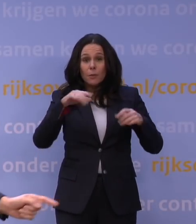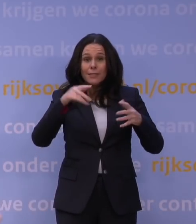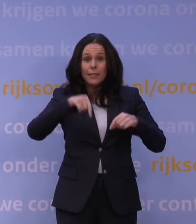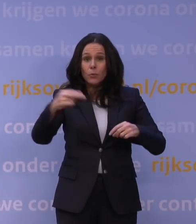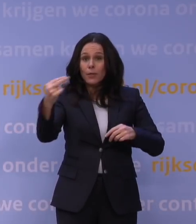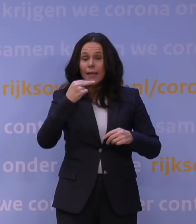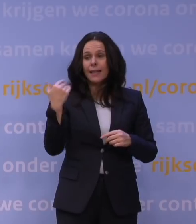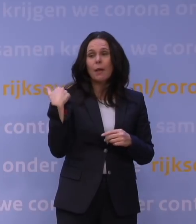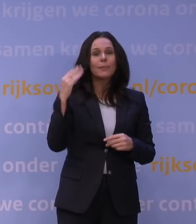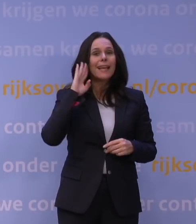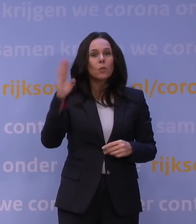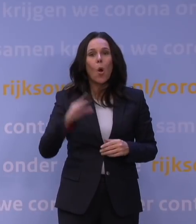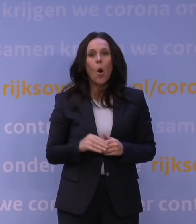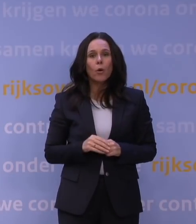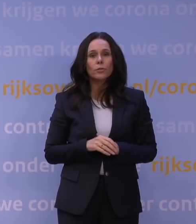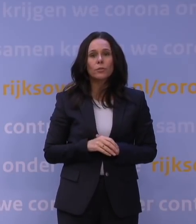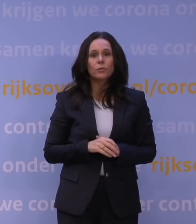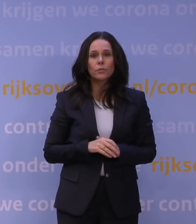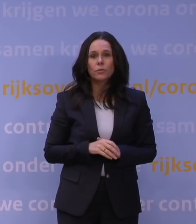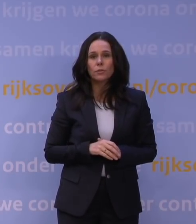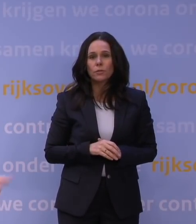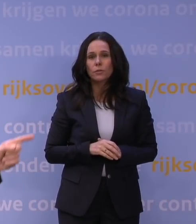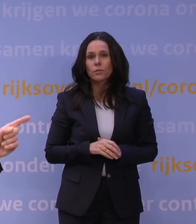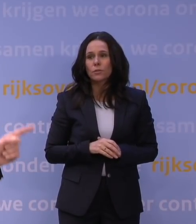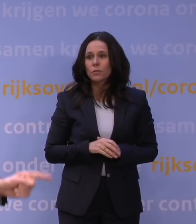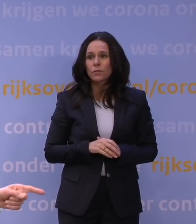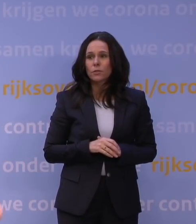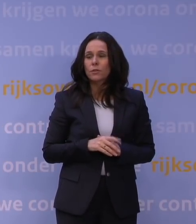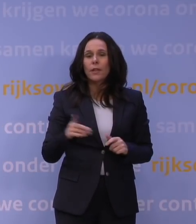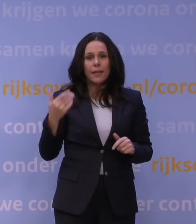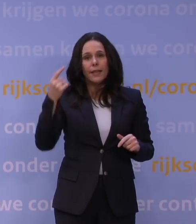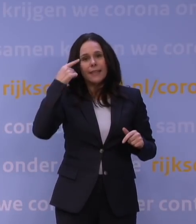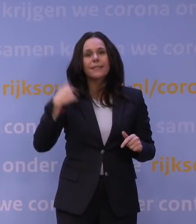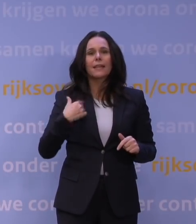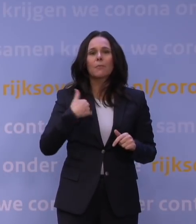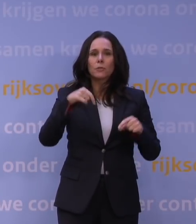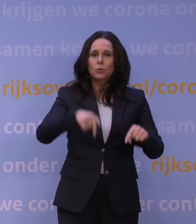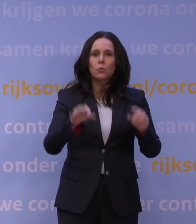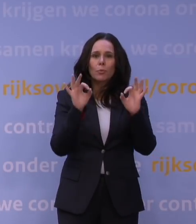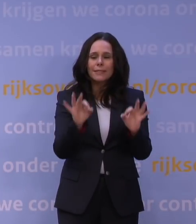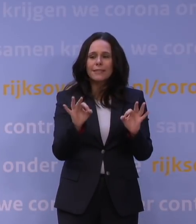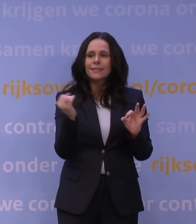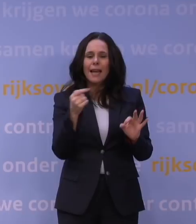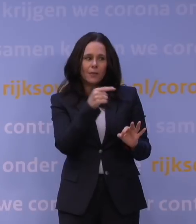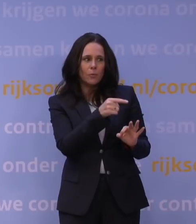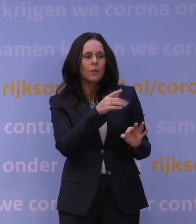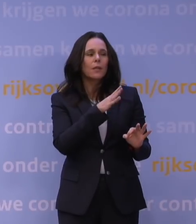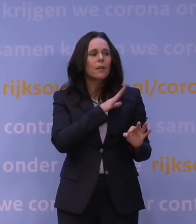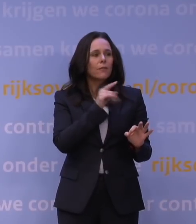en die hebben net gehoord... -U denkt na deze persconferentie... Ja, ik denk, omdat mensen nu heel precies, en daarom is het zo belangrijk dat Jaap van Dissel er zelf ook bij is,